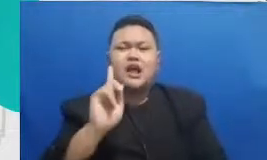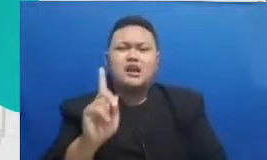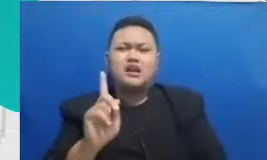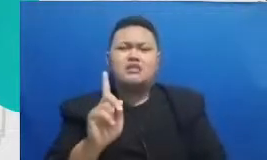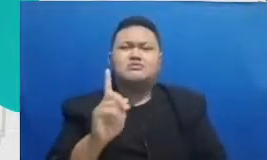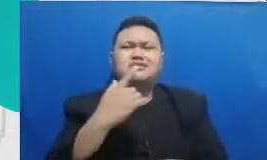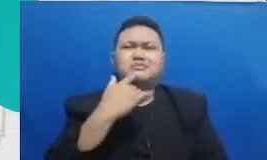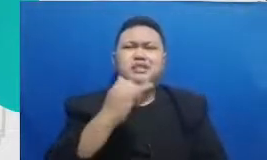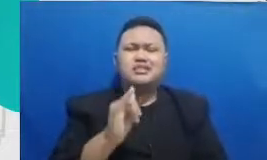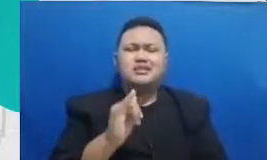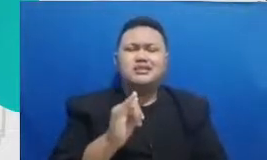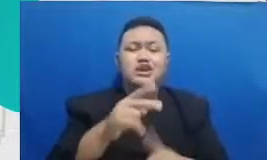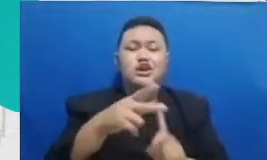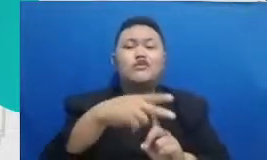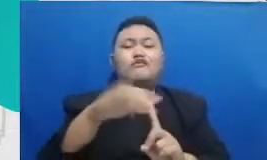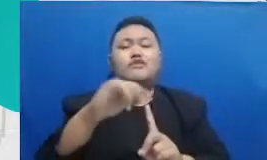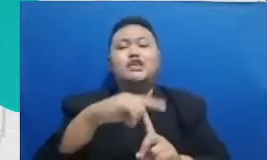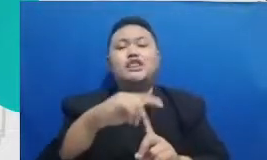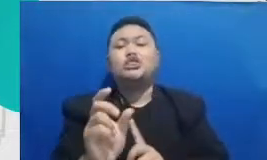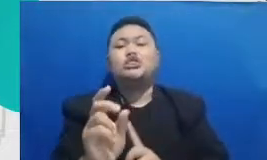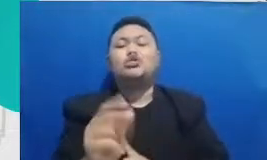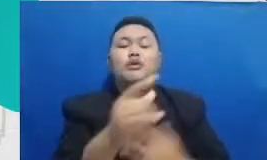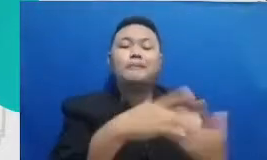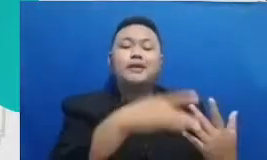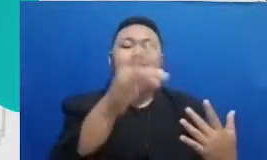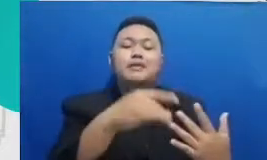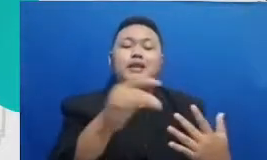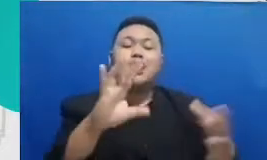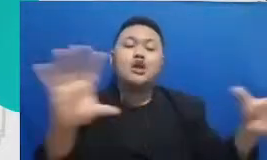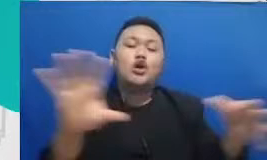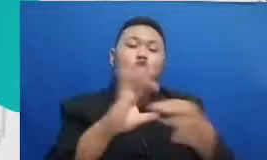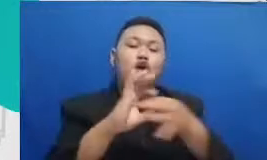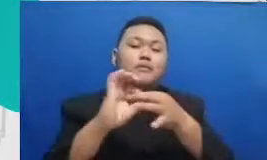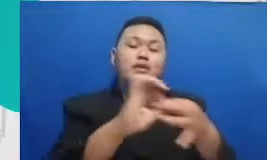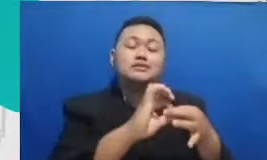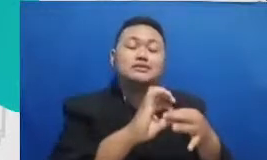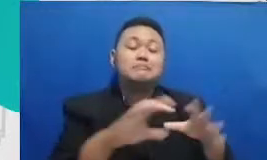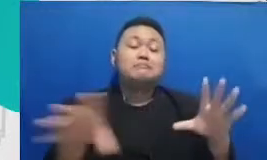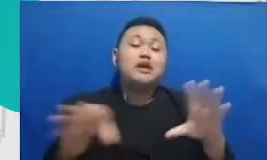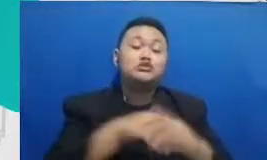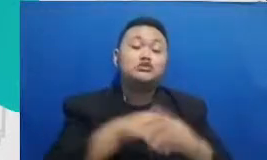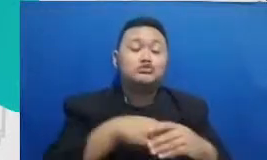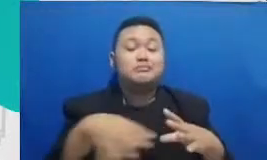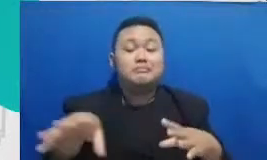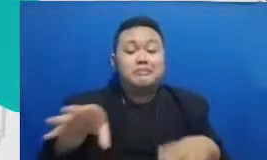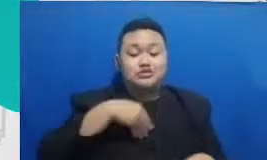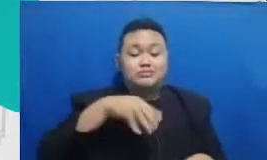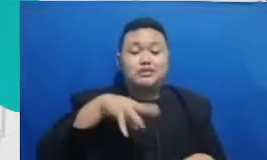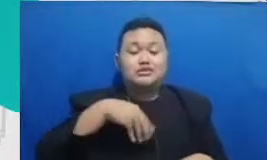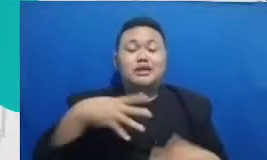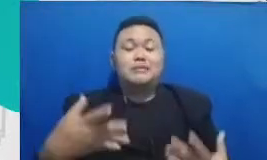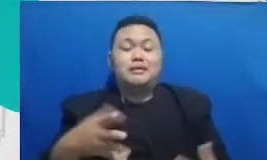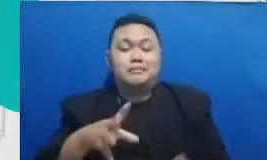artinya dua orang yang berada di lokasi berbeda bisa mengerjakan satu dokumen secara bersamaan